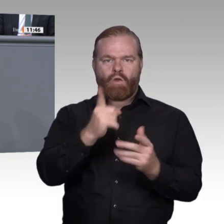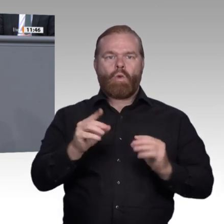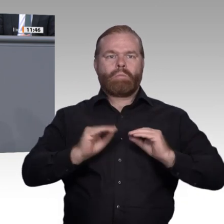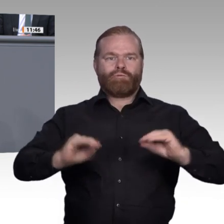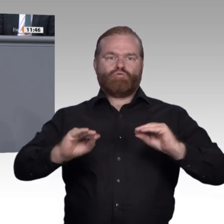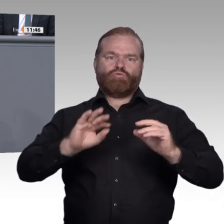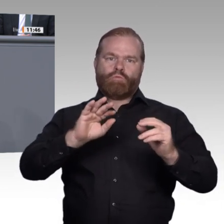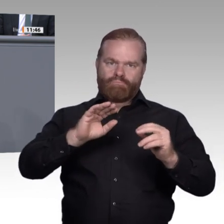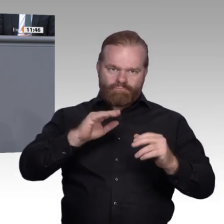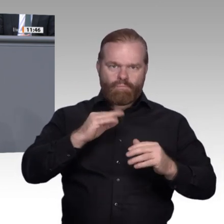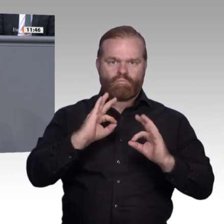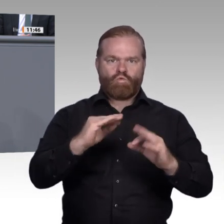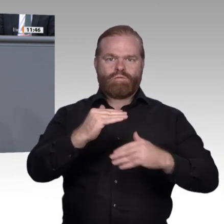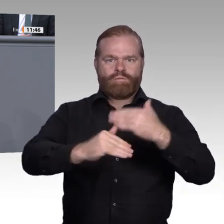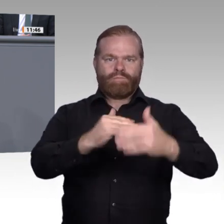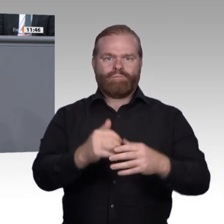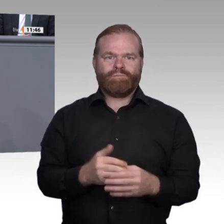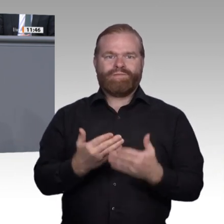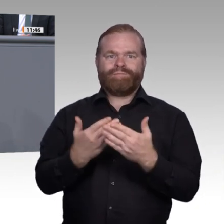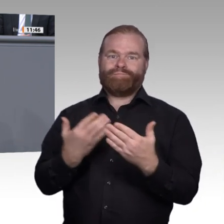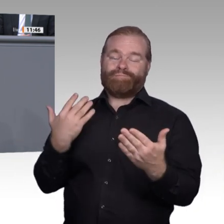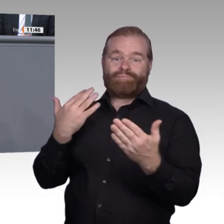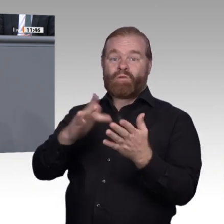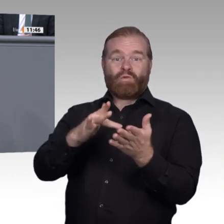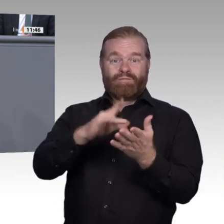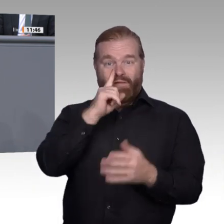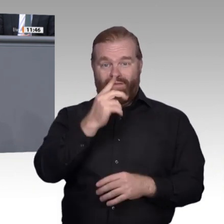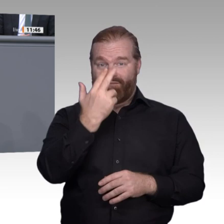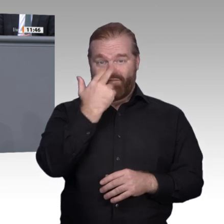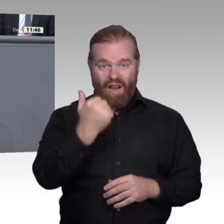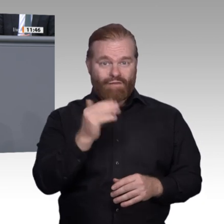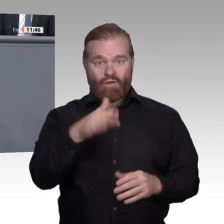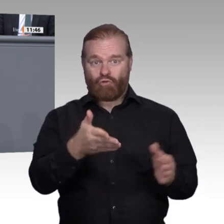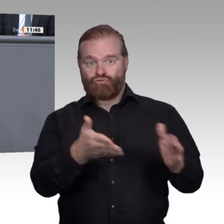Diese Probleme lassen sich sicher nicht durch eine hektische Überbetonung der Digitalisierung